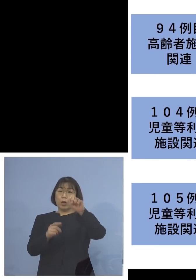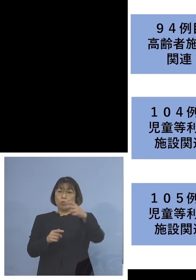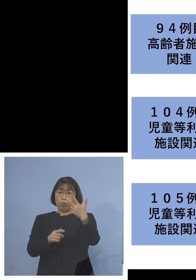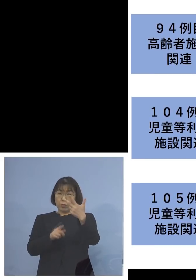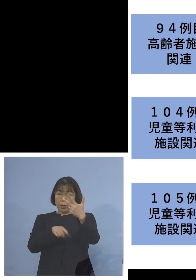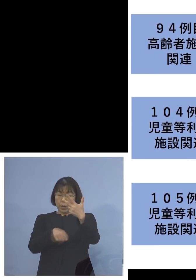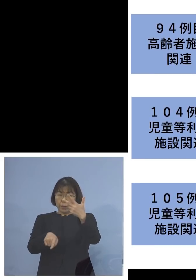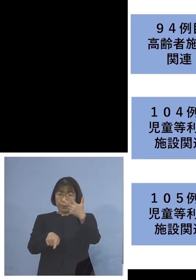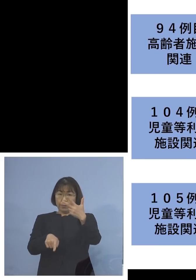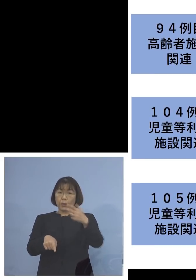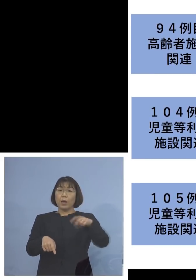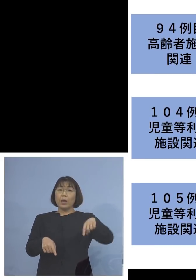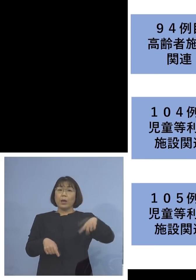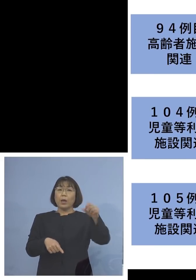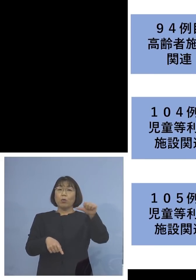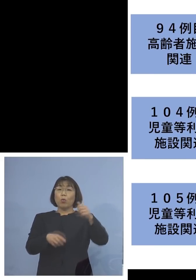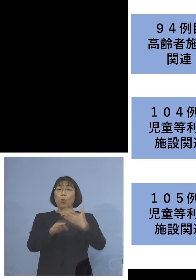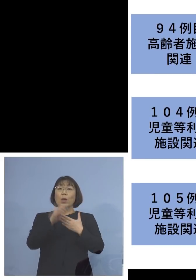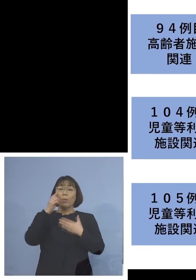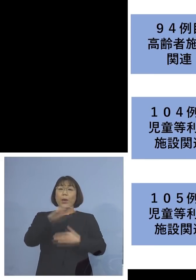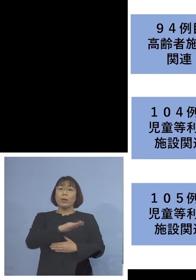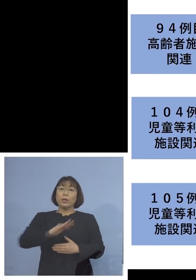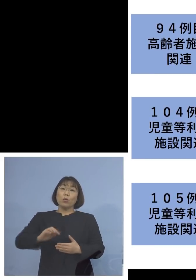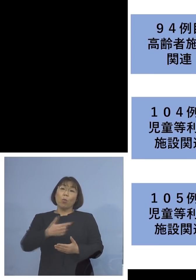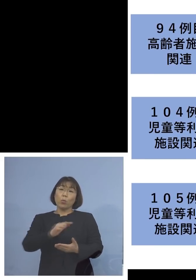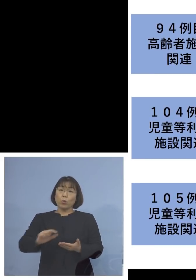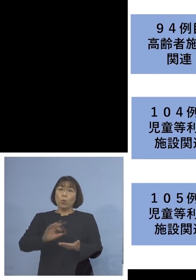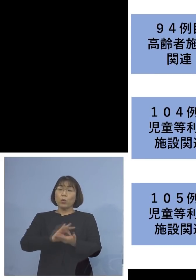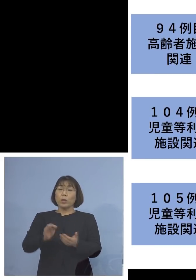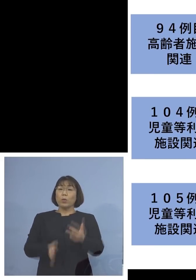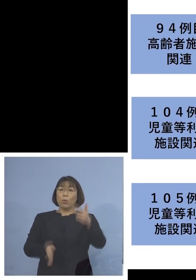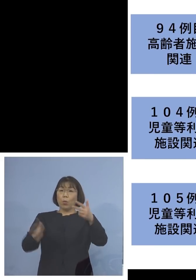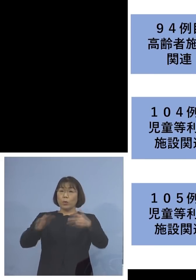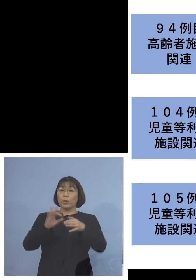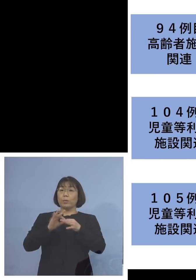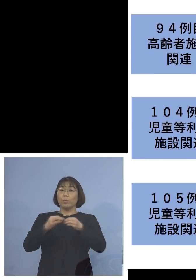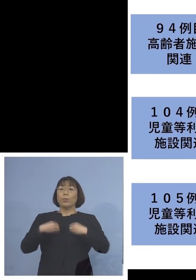また「105例目児童等利用施設 関連クラスター」こちらも